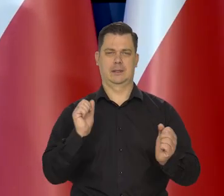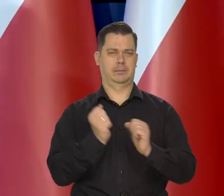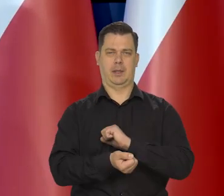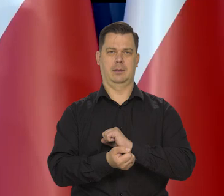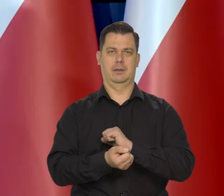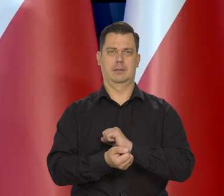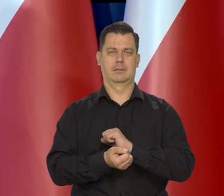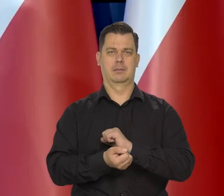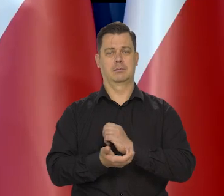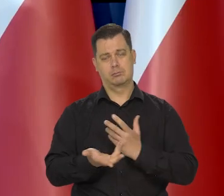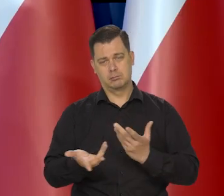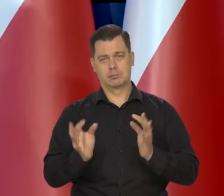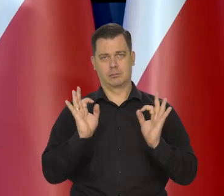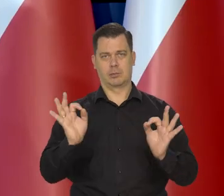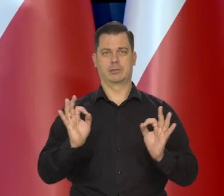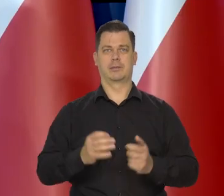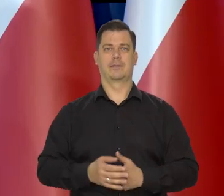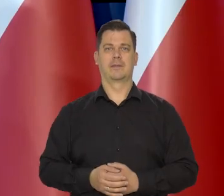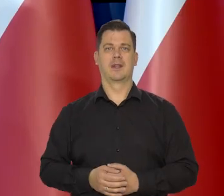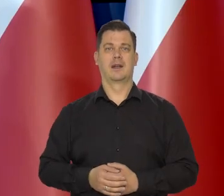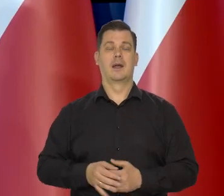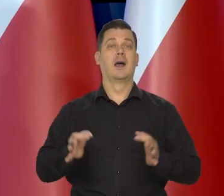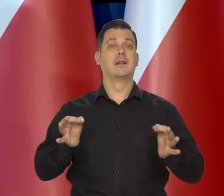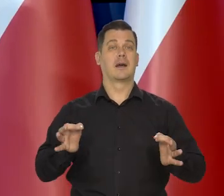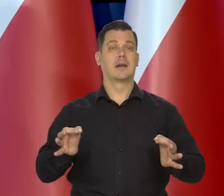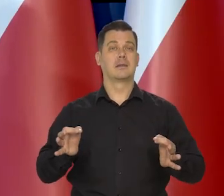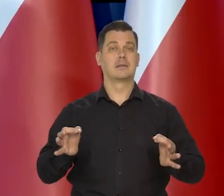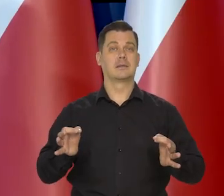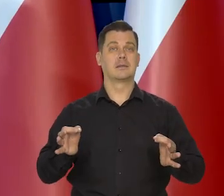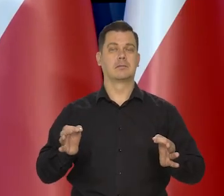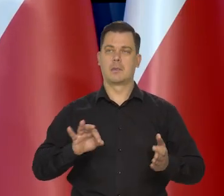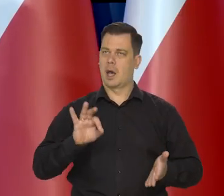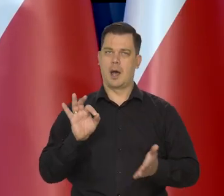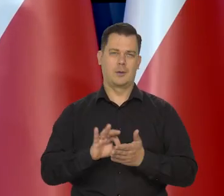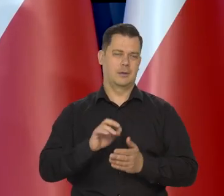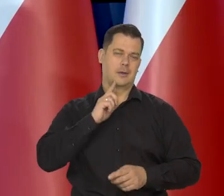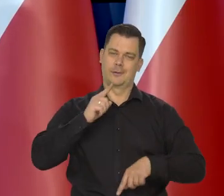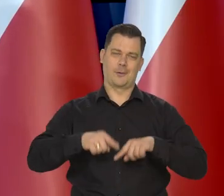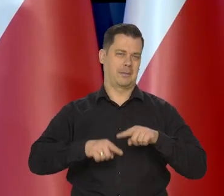Jesteśmy w tym momencie..., że pewne rzeczy się stają oczywiste.